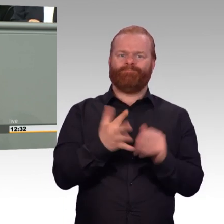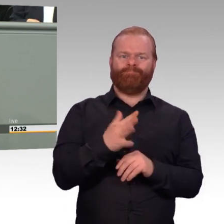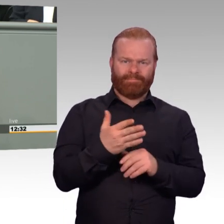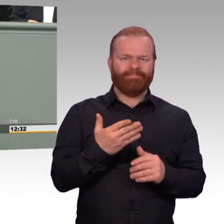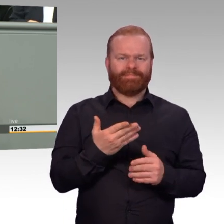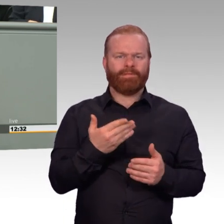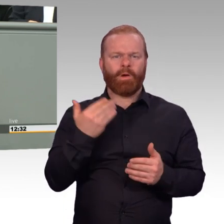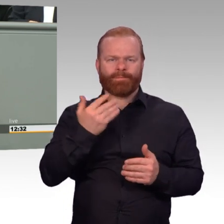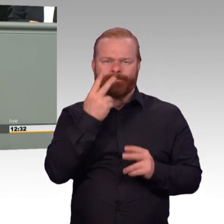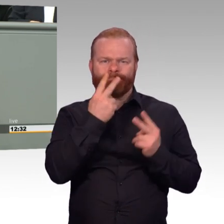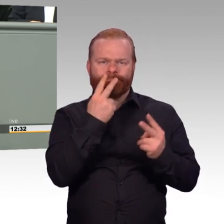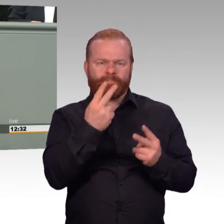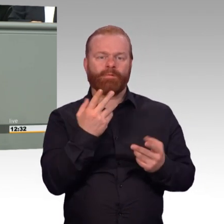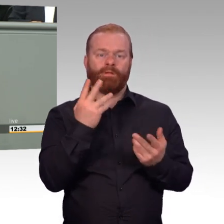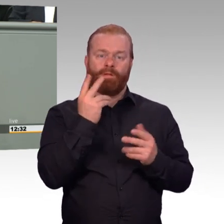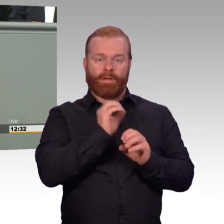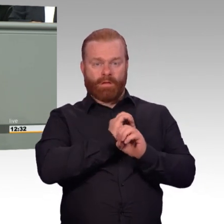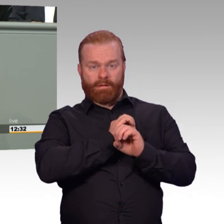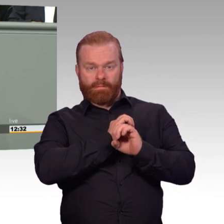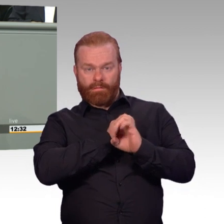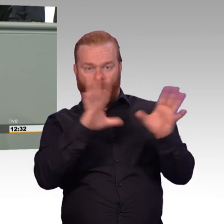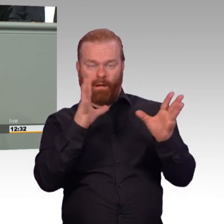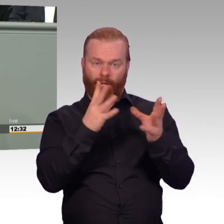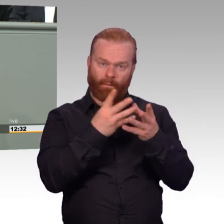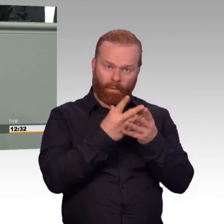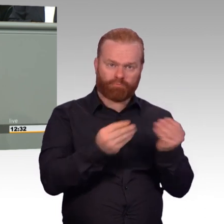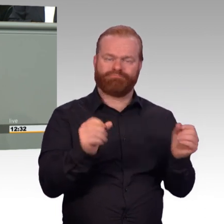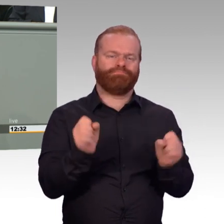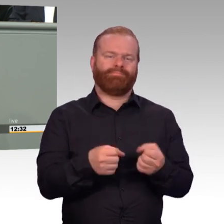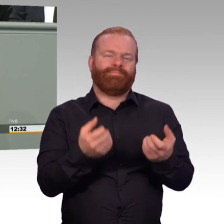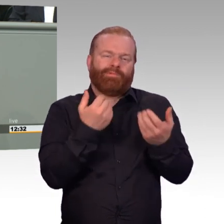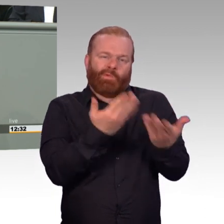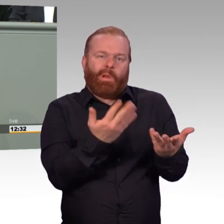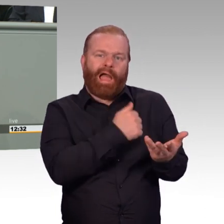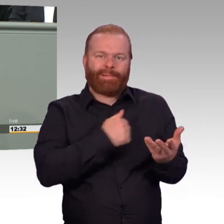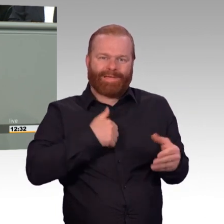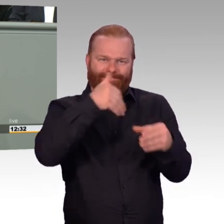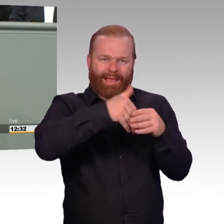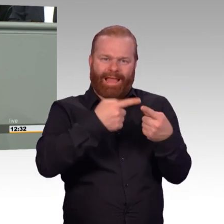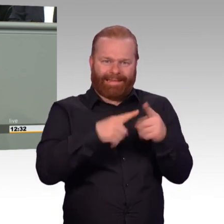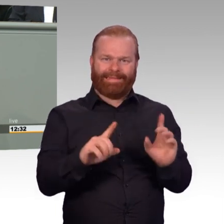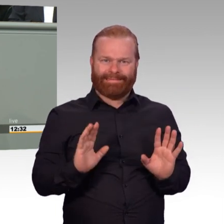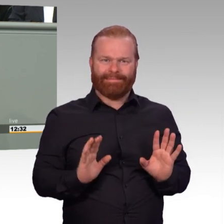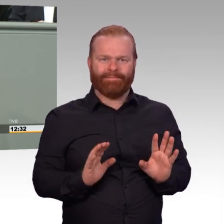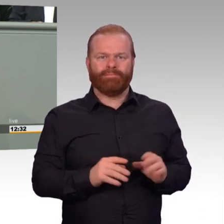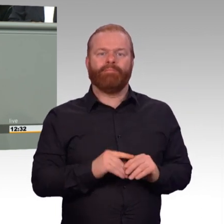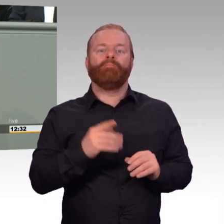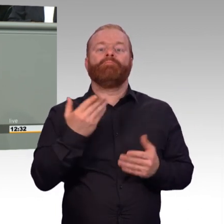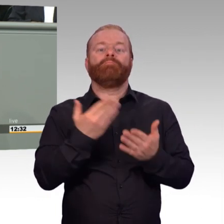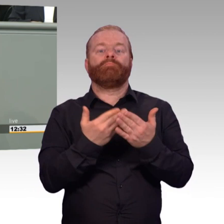Und dies sind nur drei Beispiele für die vielfältigen Verbesserungen, aber aus meiner Sicht einige der prägnantesten.